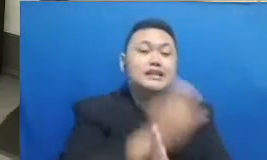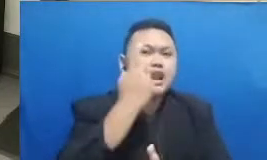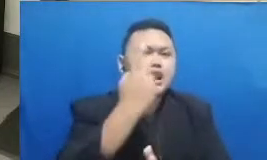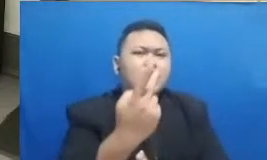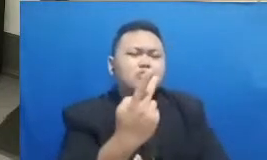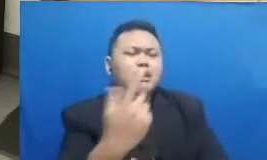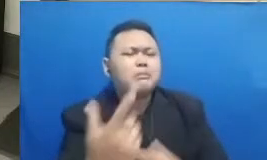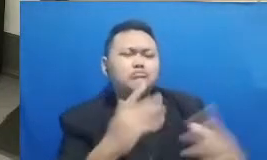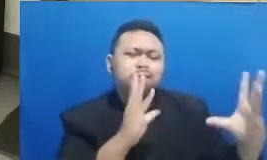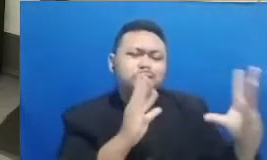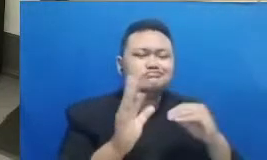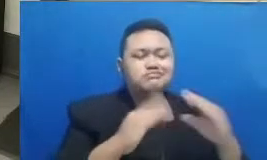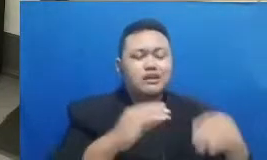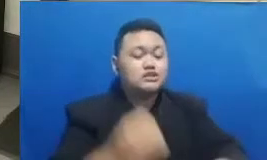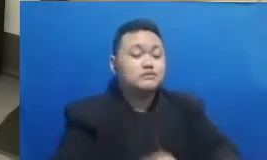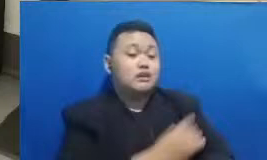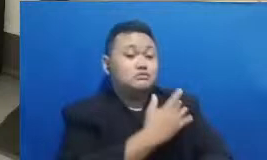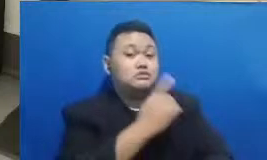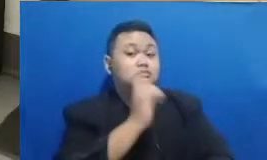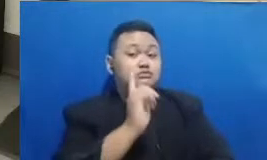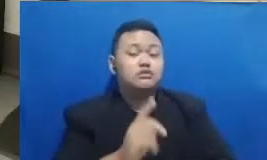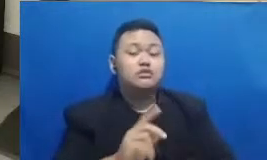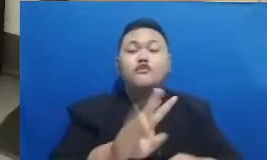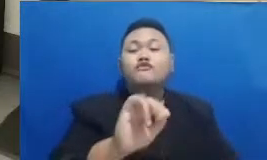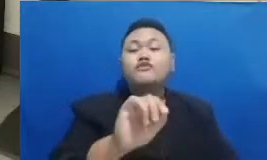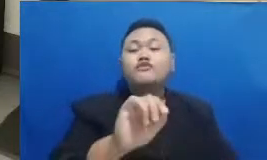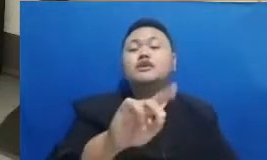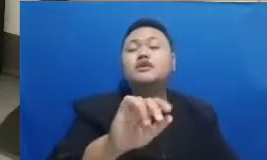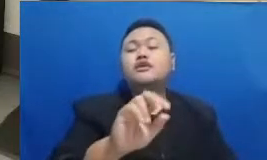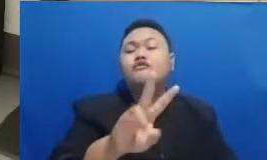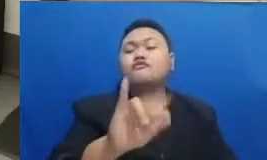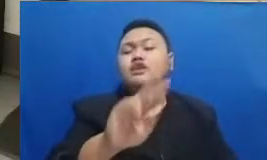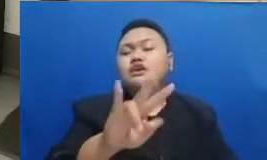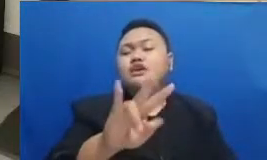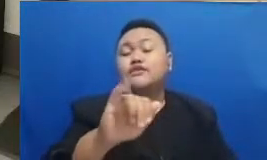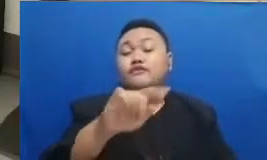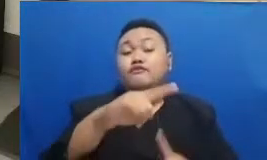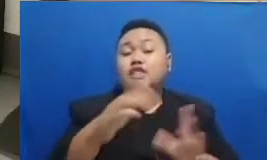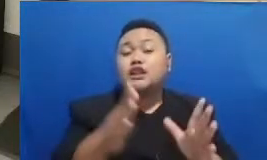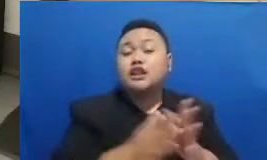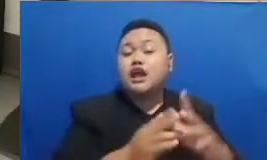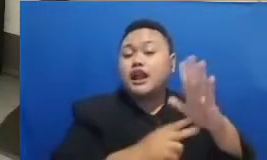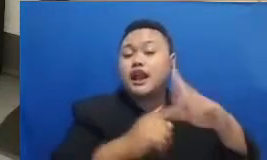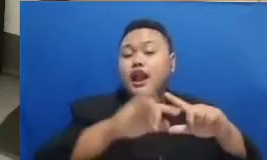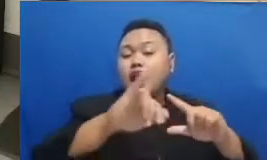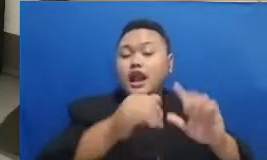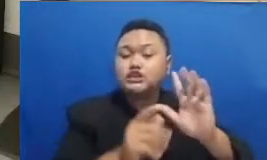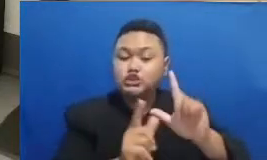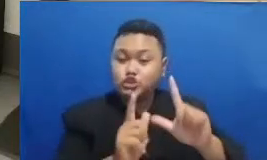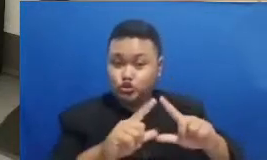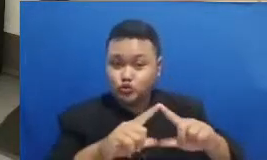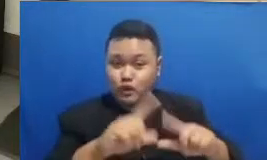ya tadi adalah bersama Vivit Kavi dan Najwa Shihab itu saya juga tadi melihat ada komentar dari bapak